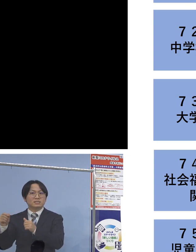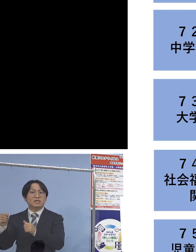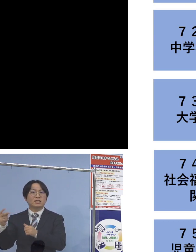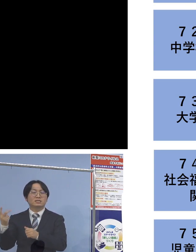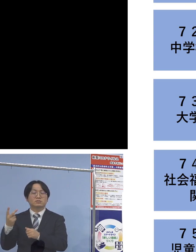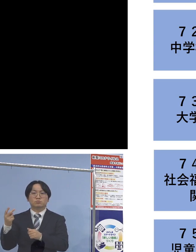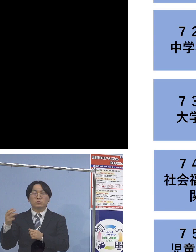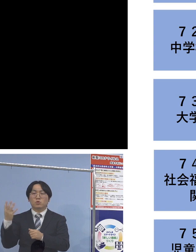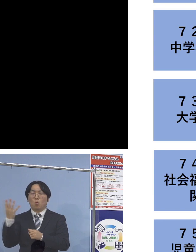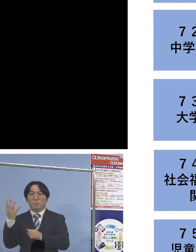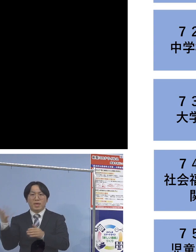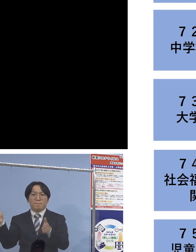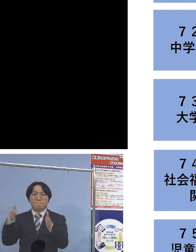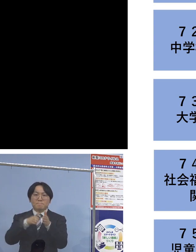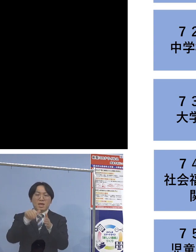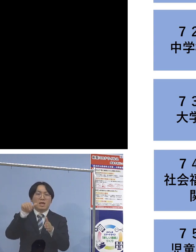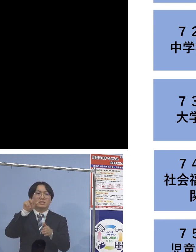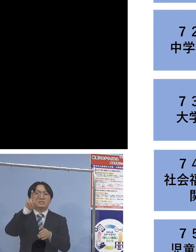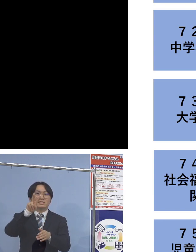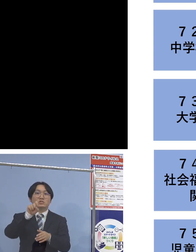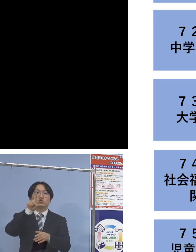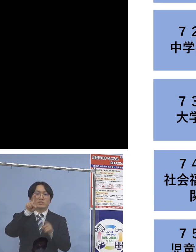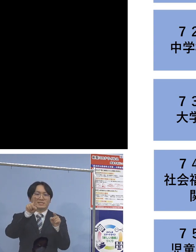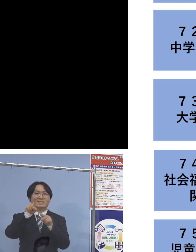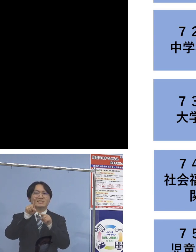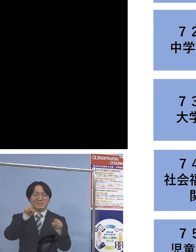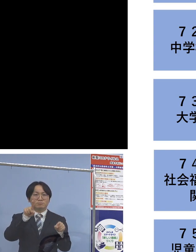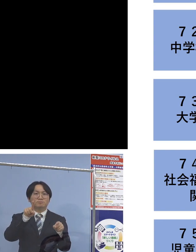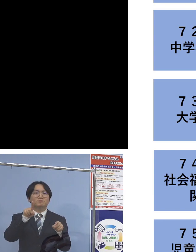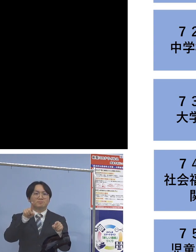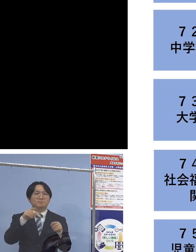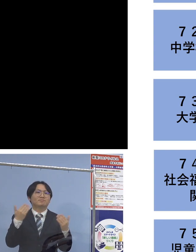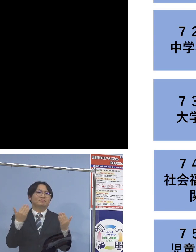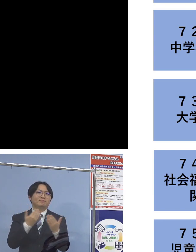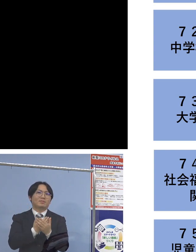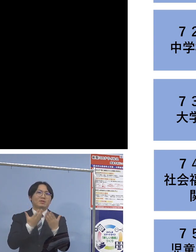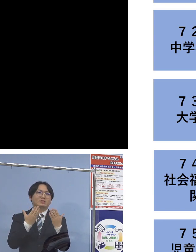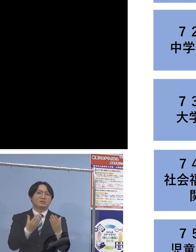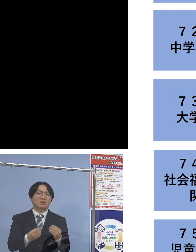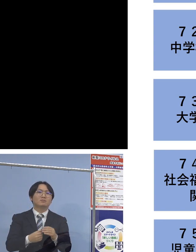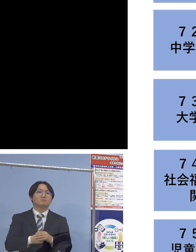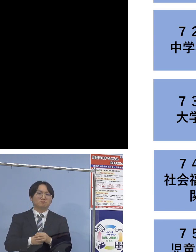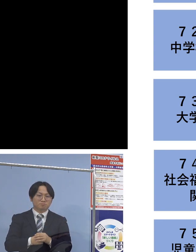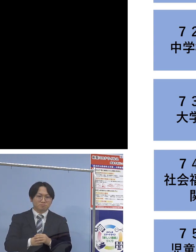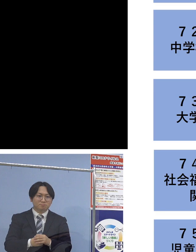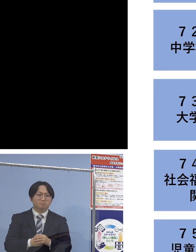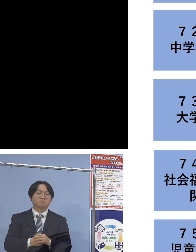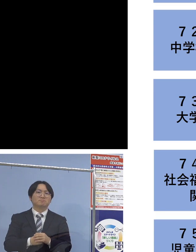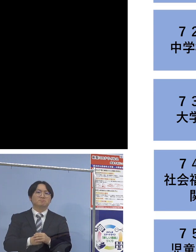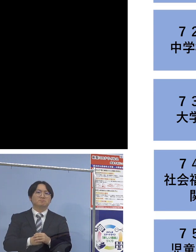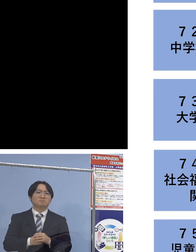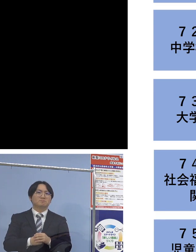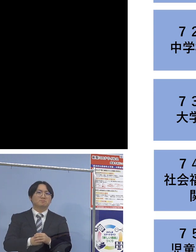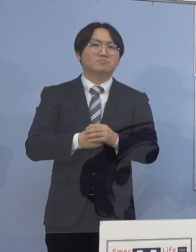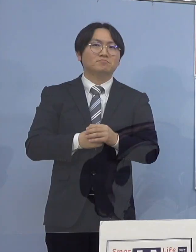21名の関連クラスターとして 認定させていただいております